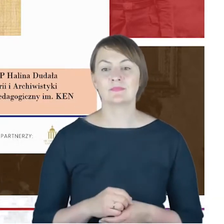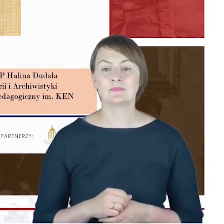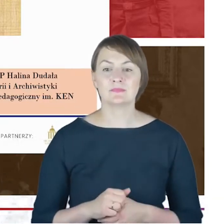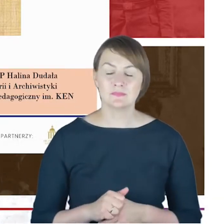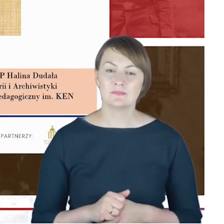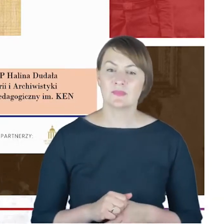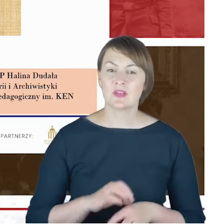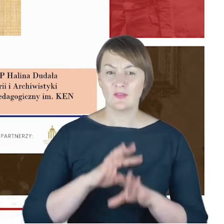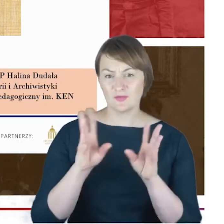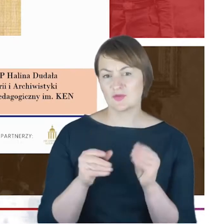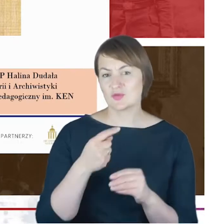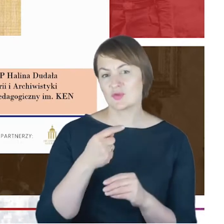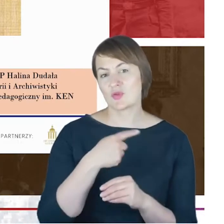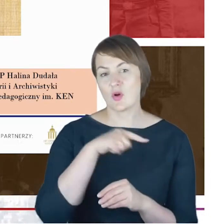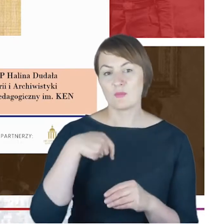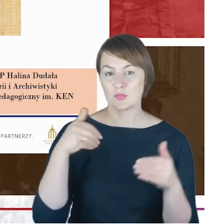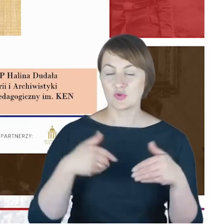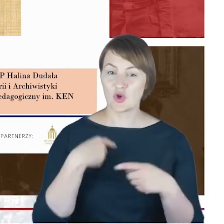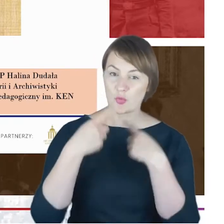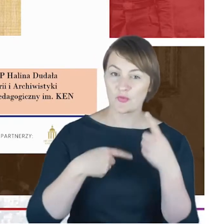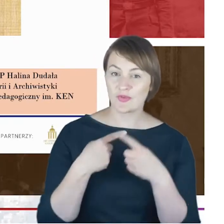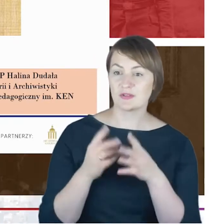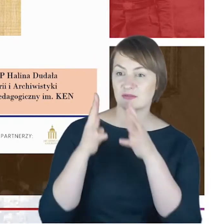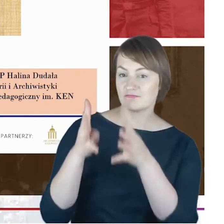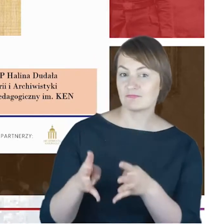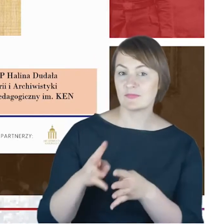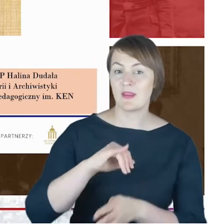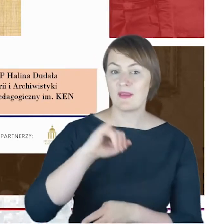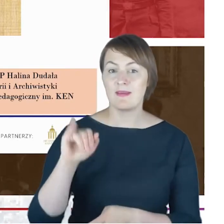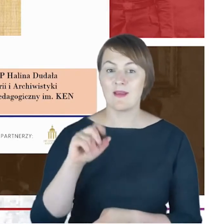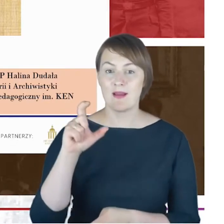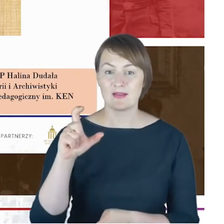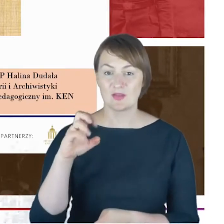Drodzy Państwo, szkicu w stosunku do wyników kwerendy